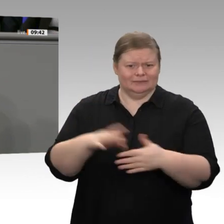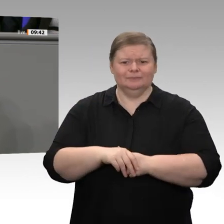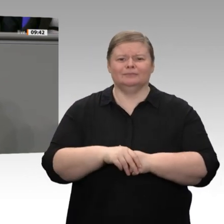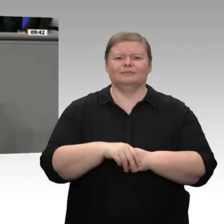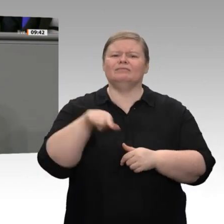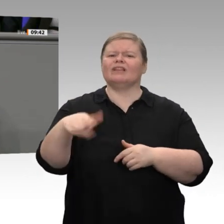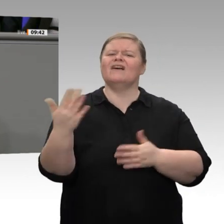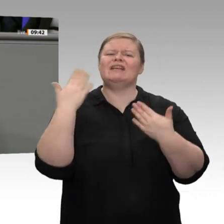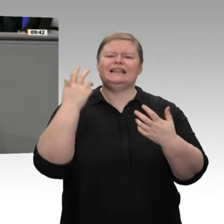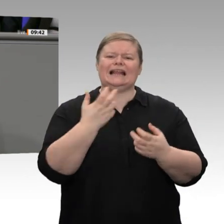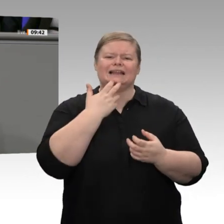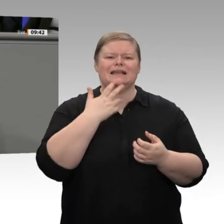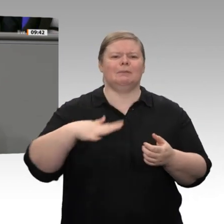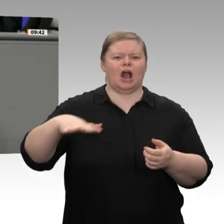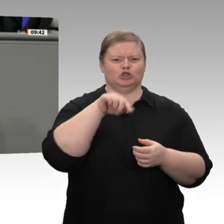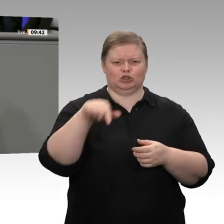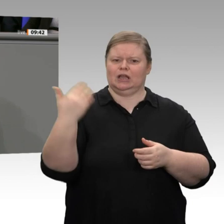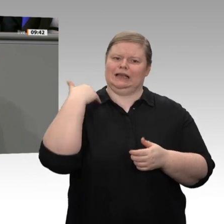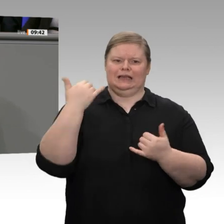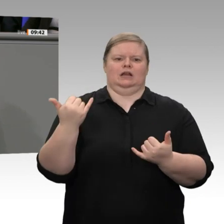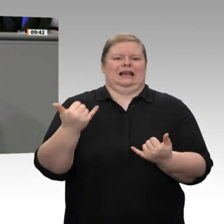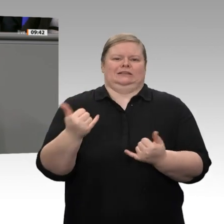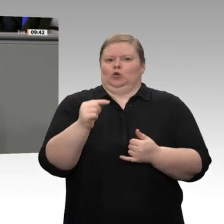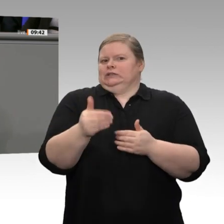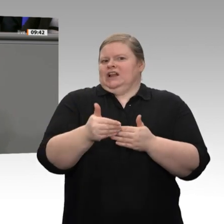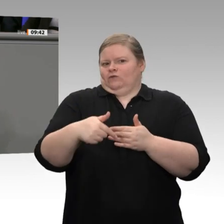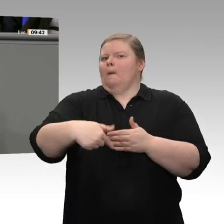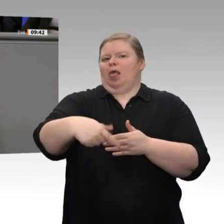Untätigkeit. Auf die groß angekündigte Wasserstoffstrategie - da hat die FDP auch